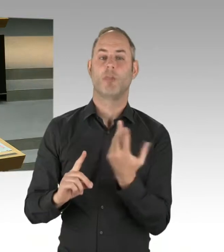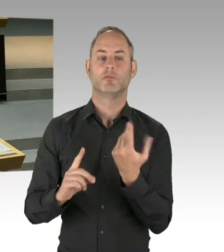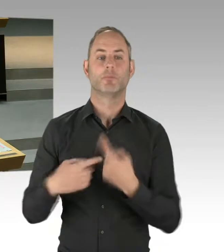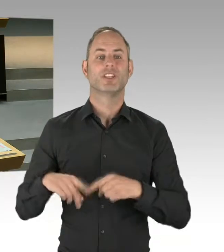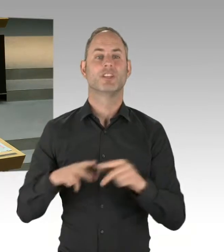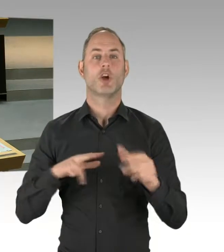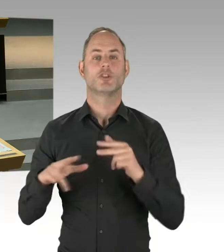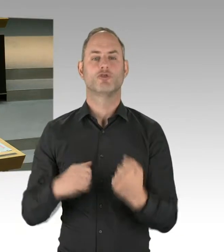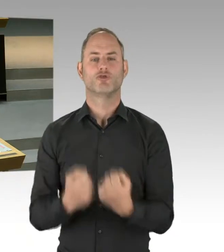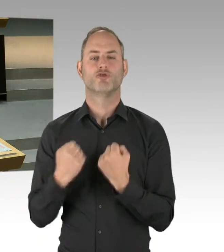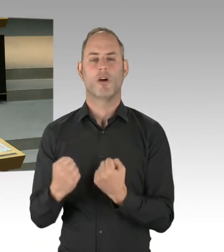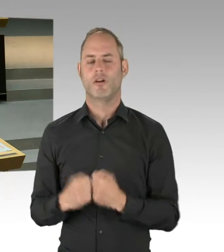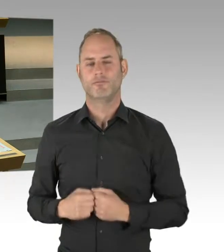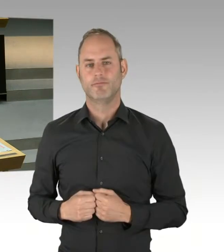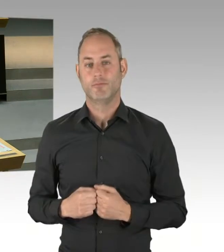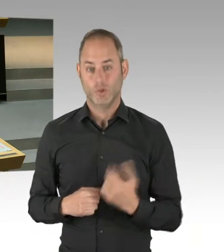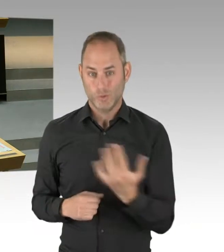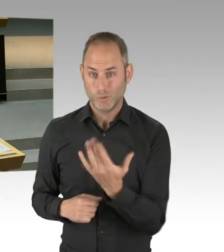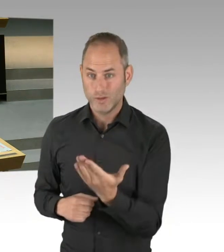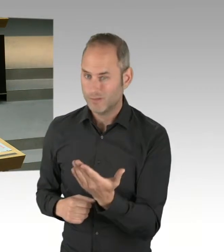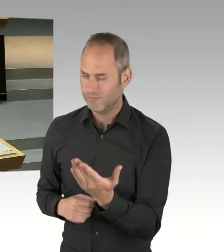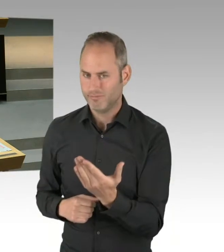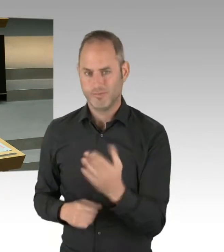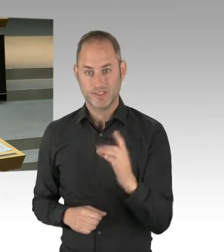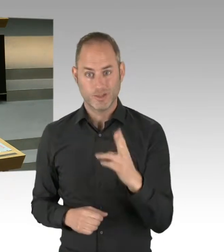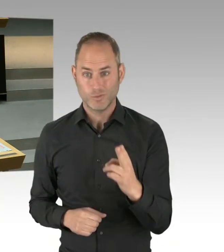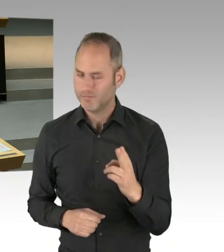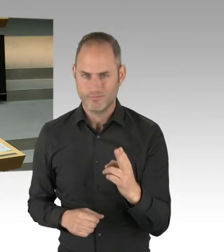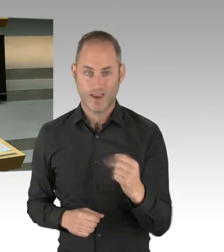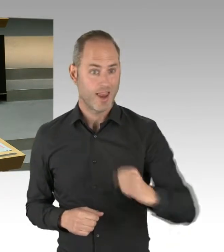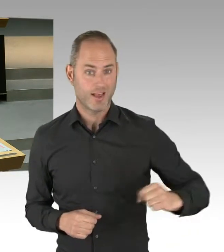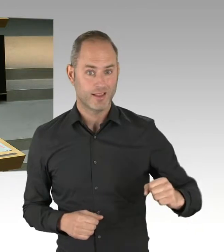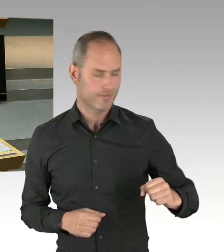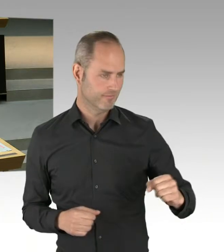sehr selbstbewusste Bezirke und Bezirksgliederungen haben, um es mal ganz vorsichtig zu formulieren.